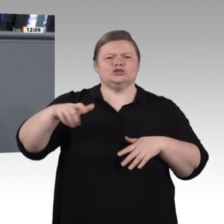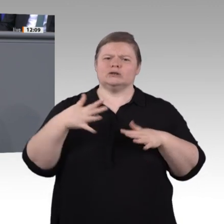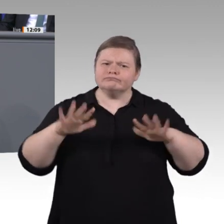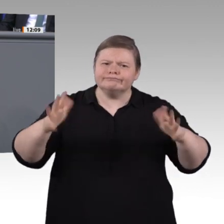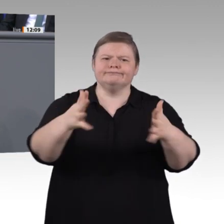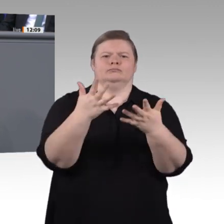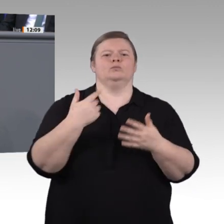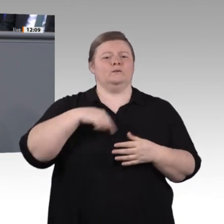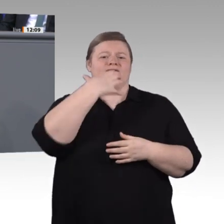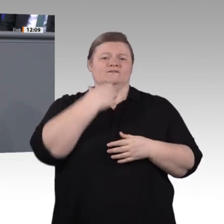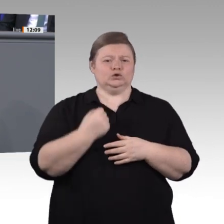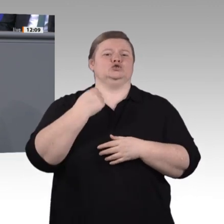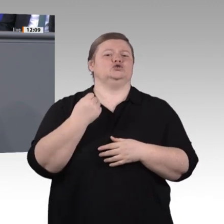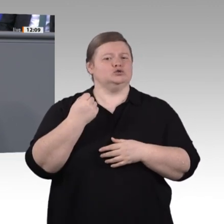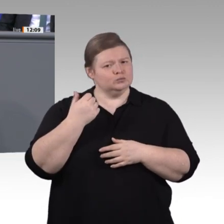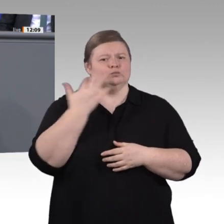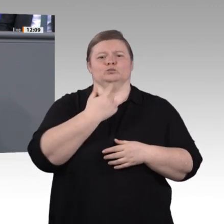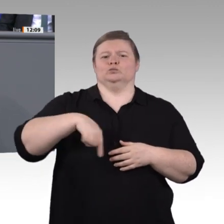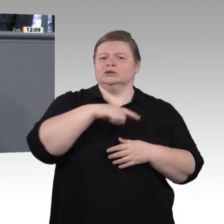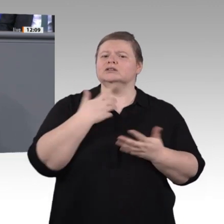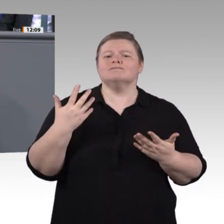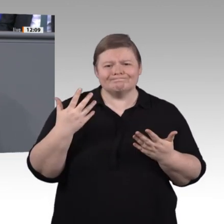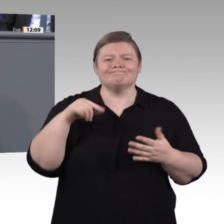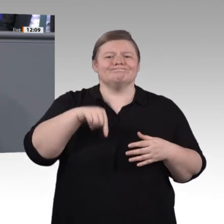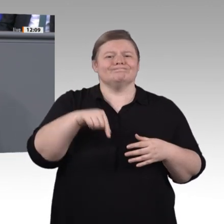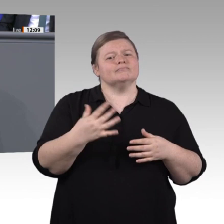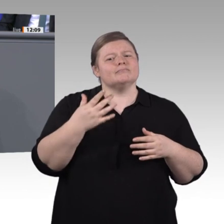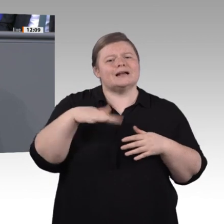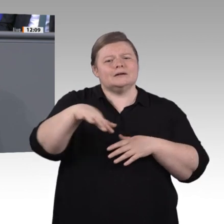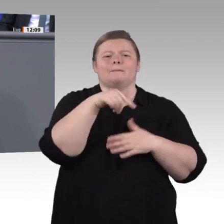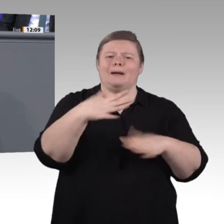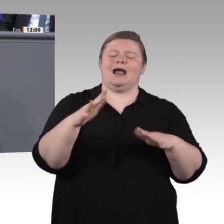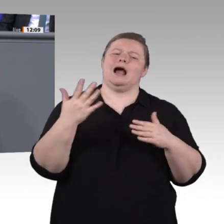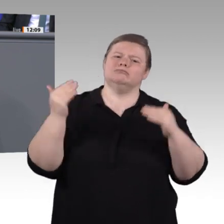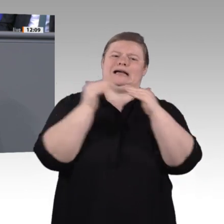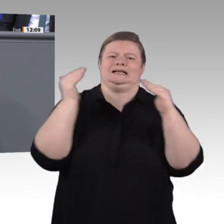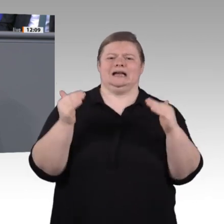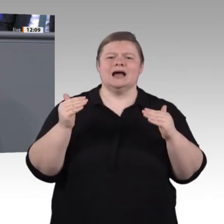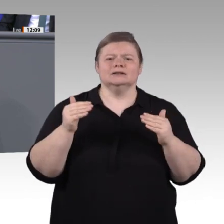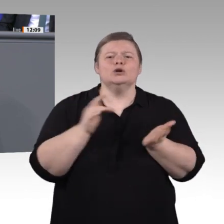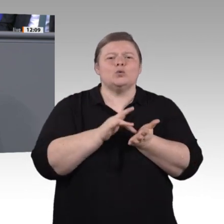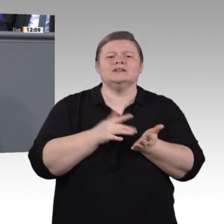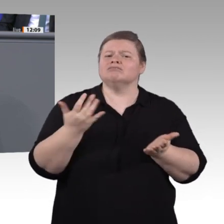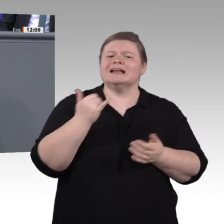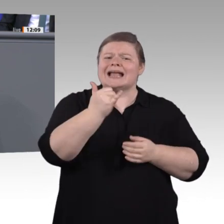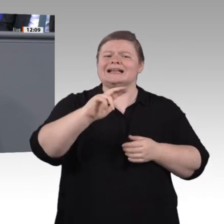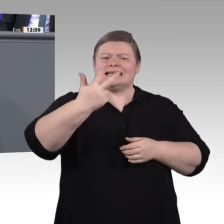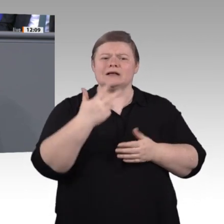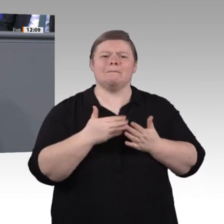um die Chancen, die sich ihnen auftun, zu erkennen. Die anderen sind ausgeschlossen, weil sie es sich schlicht und einfach nicht leisten können. Die Teilhabe an Weiterbildung